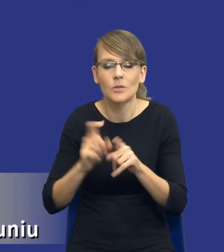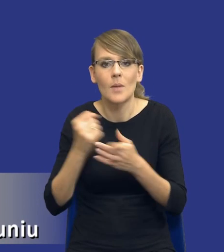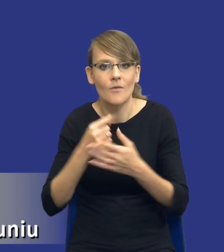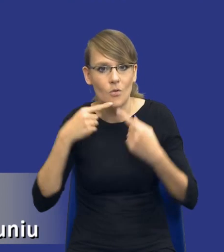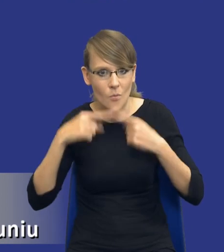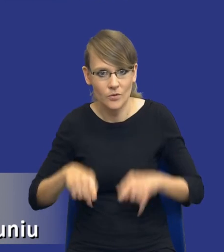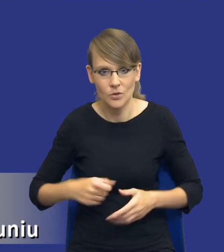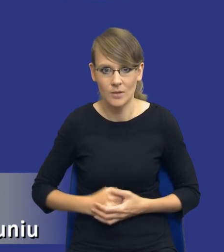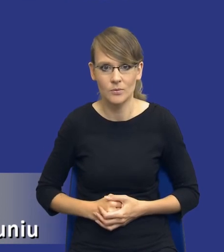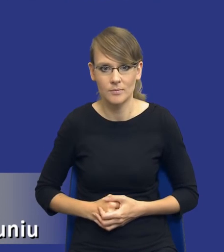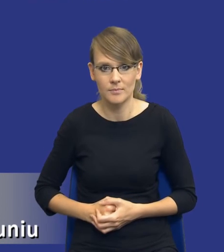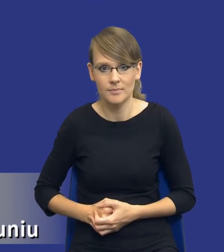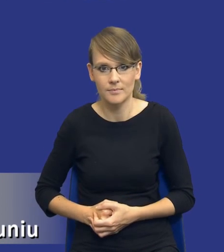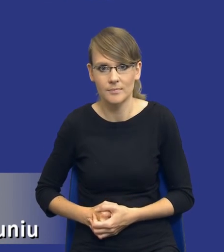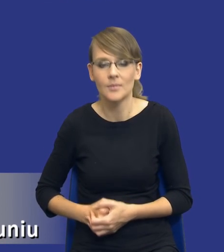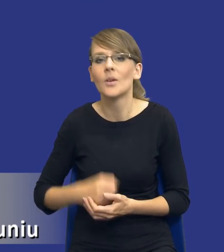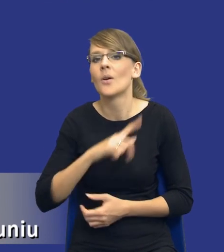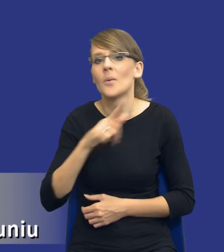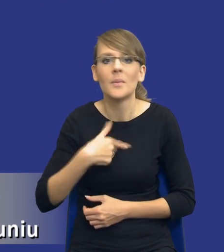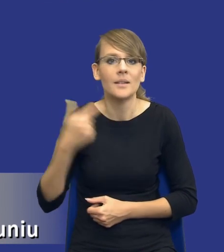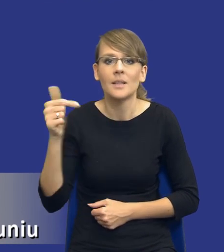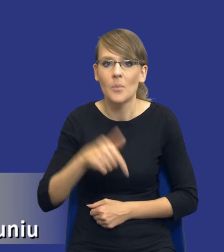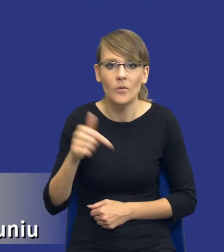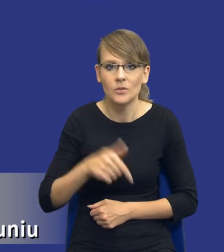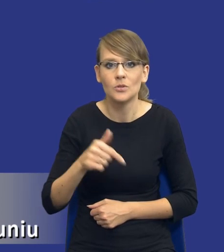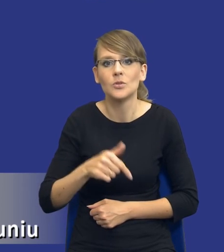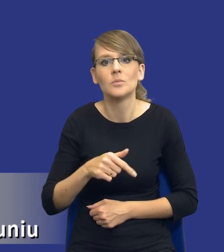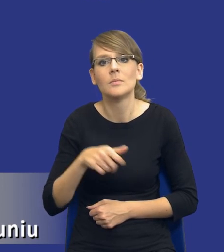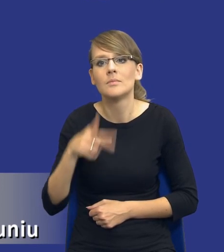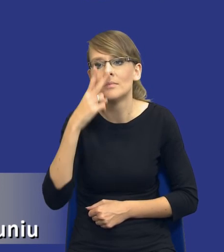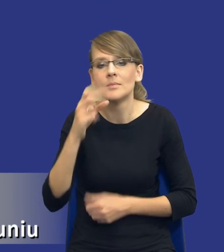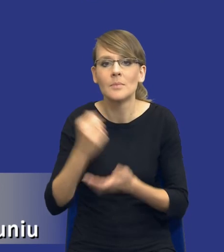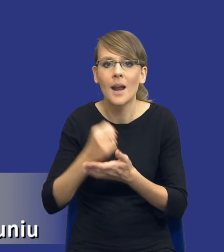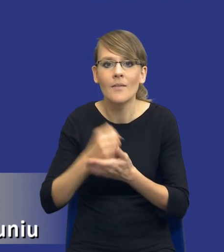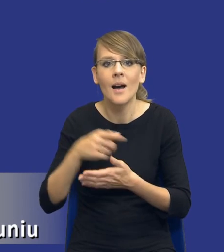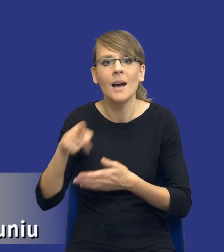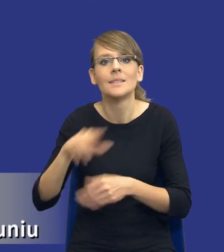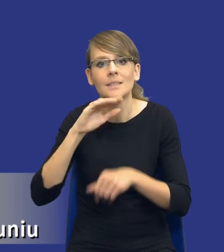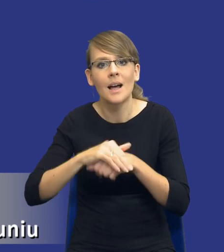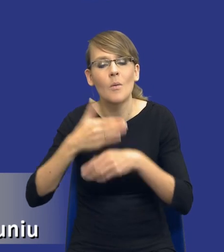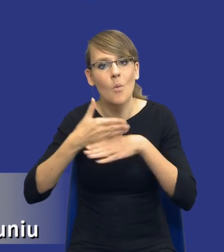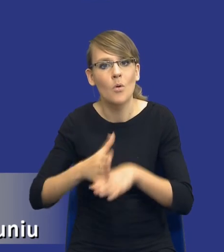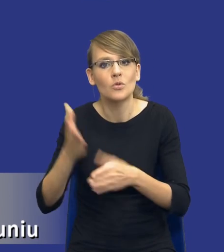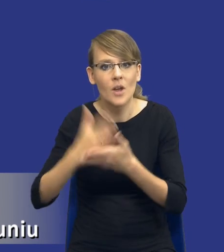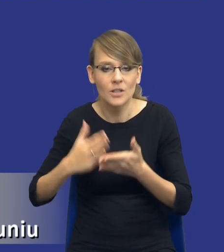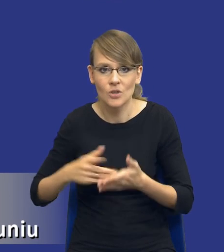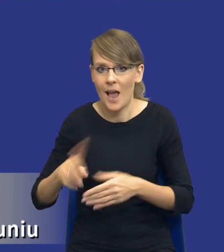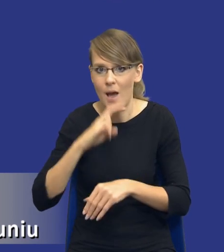W związku z tym znowu nie powinniśmy podchodzić do kwestii podziału zamówienia w części w sposób zupełnie automatyczny.